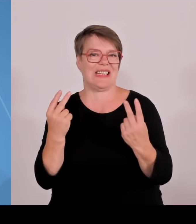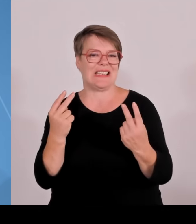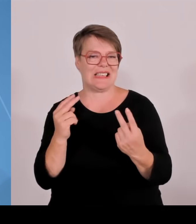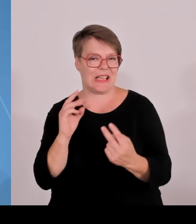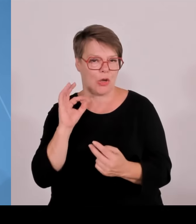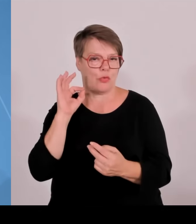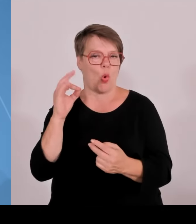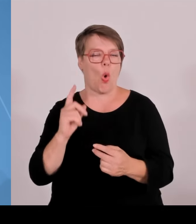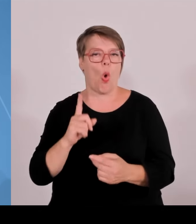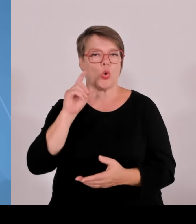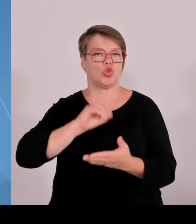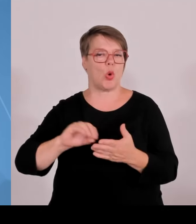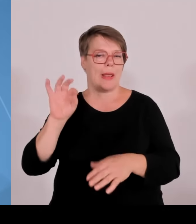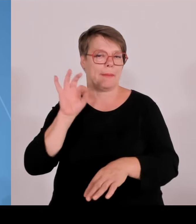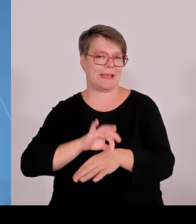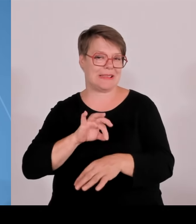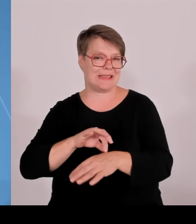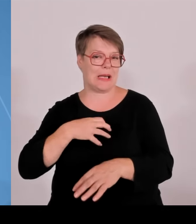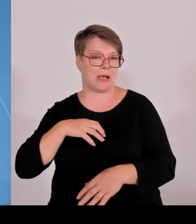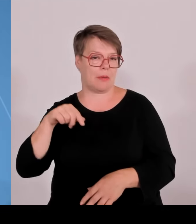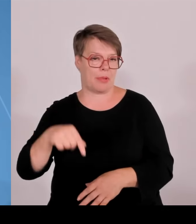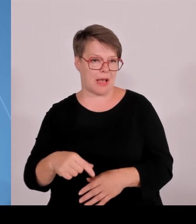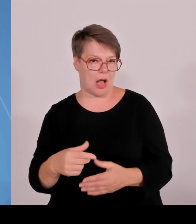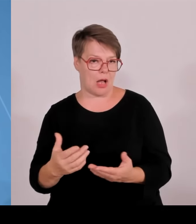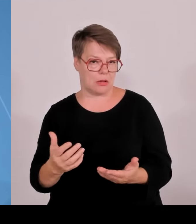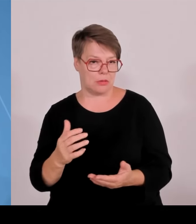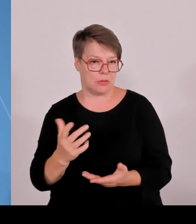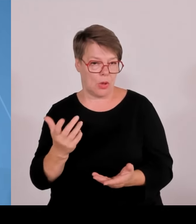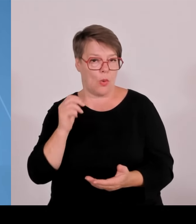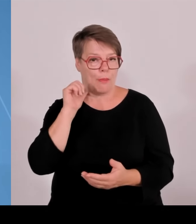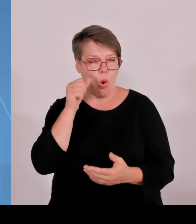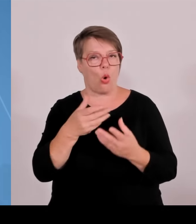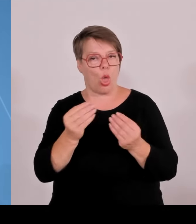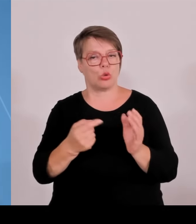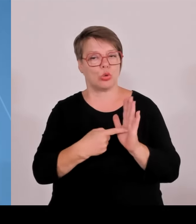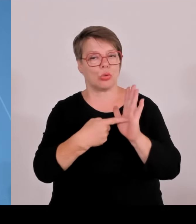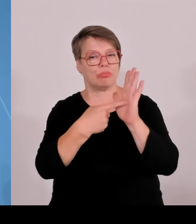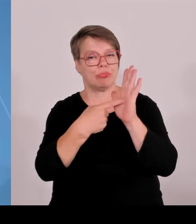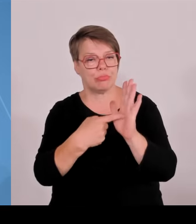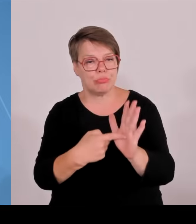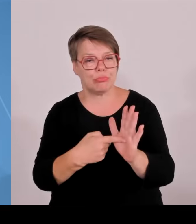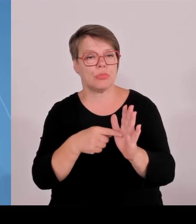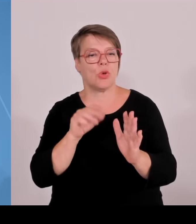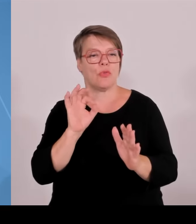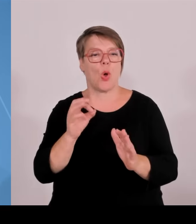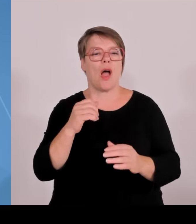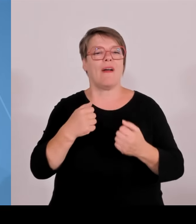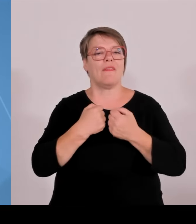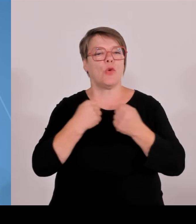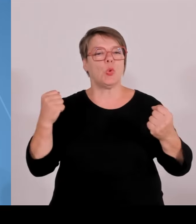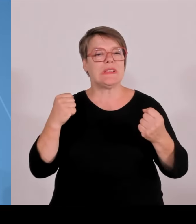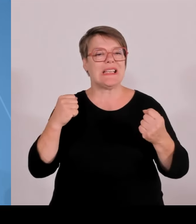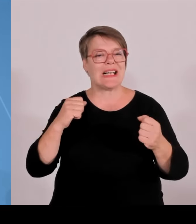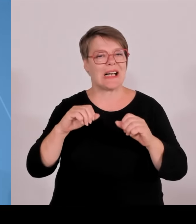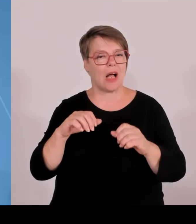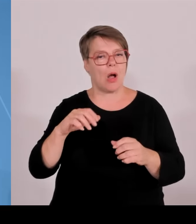einmal mehr der Bereich Wissenschaft. Wir haben zum einen Bayern Bilanz gezogen, Bayern Bilanz gezogen über 17 Jahre Hochschulpakt